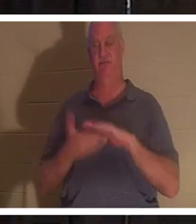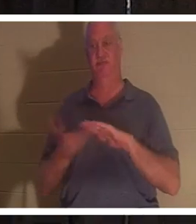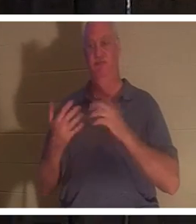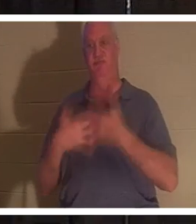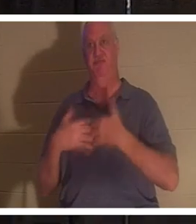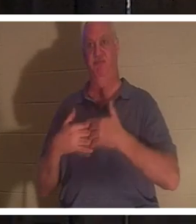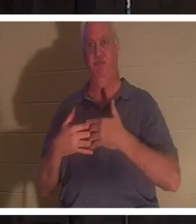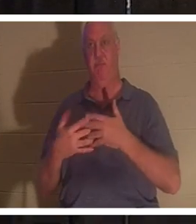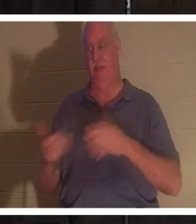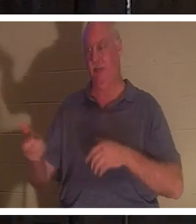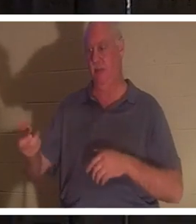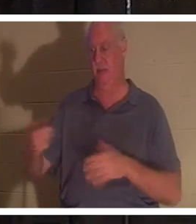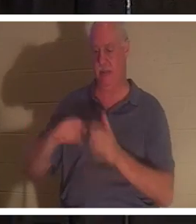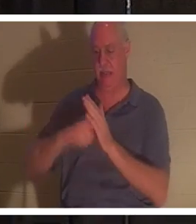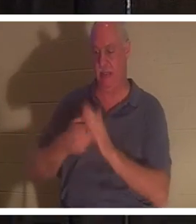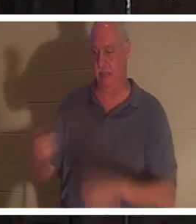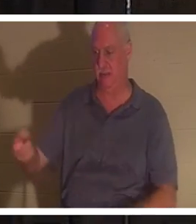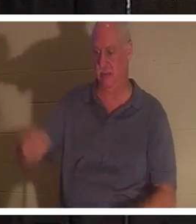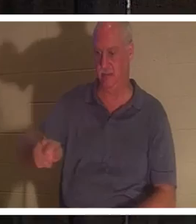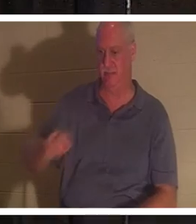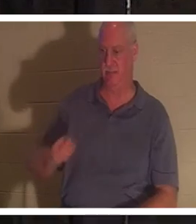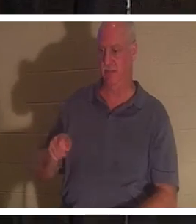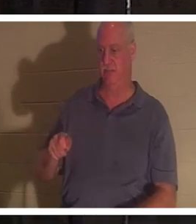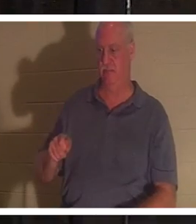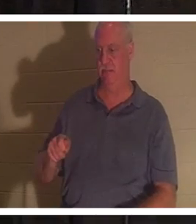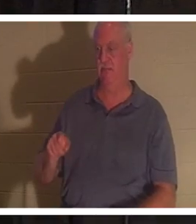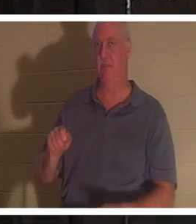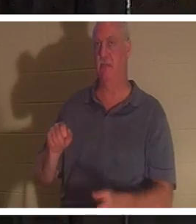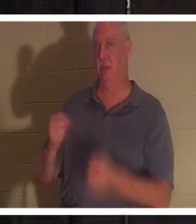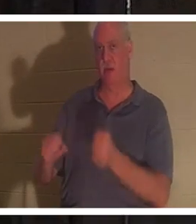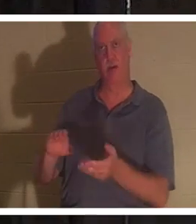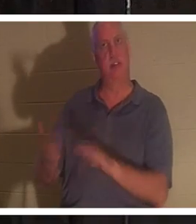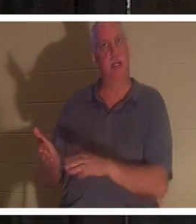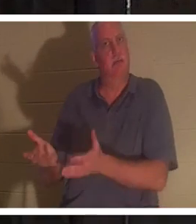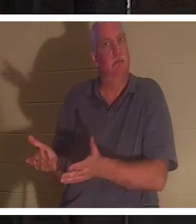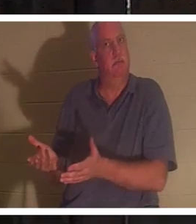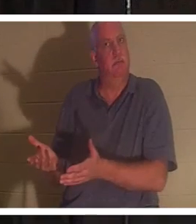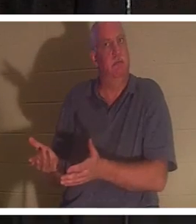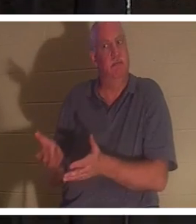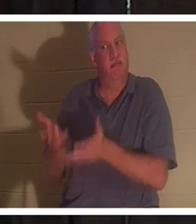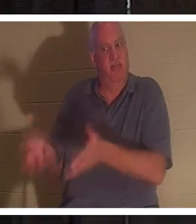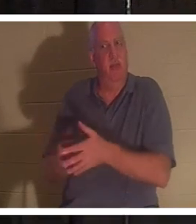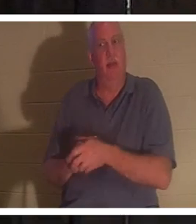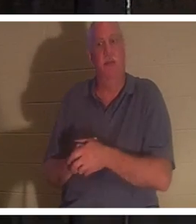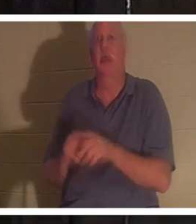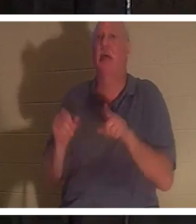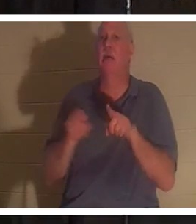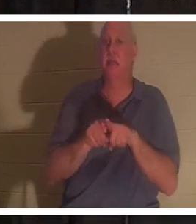钥匙，走出车门时，那辆车就死了。在我们生命的尽头也是如此